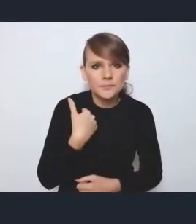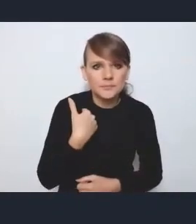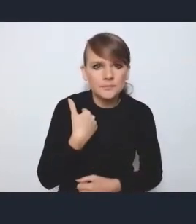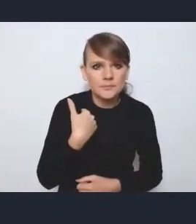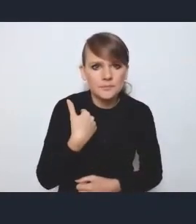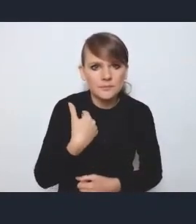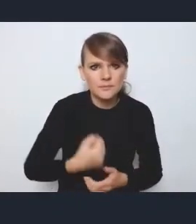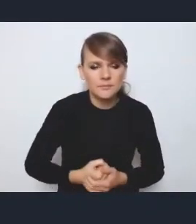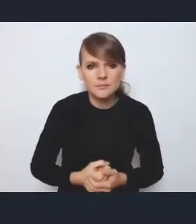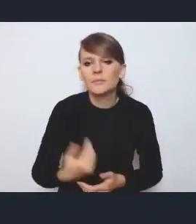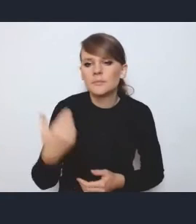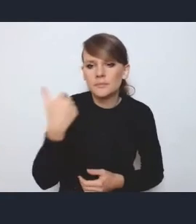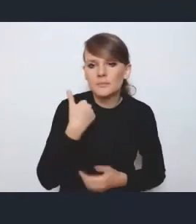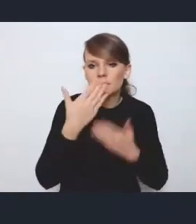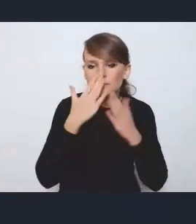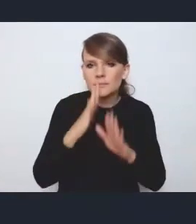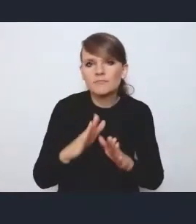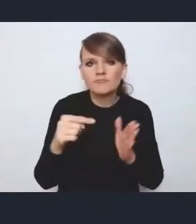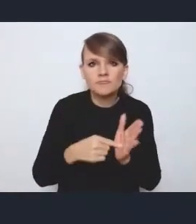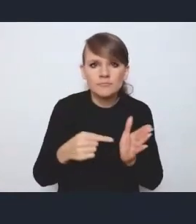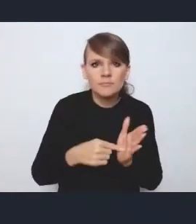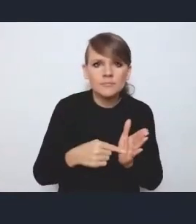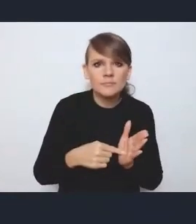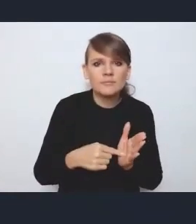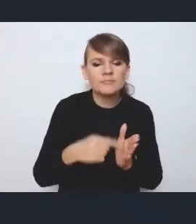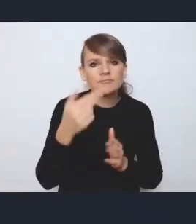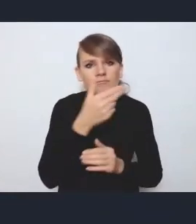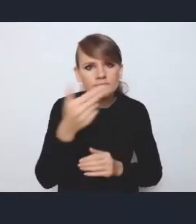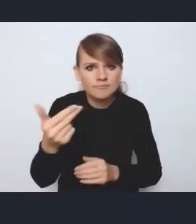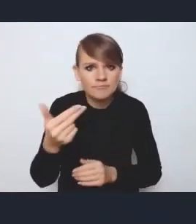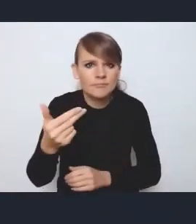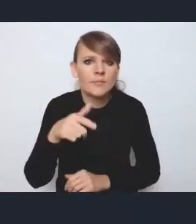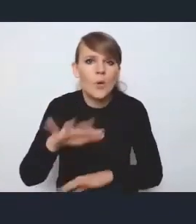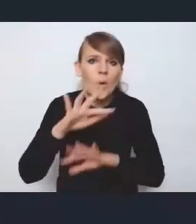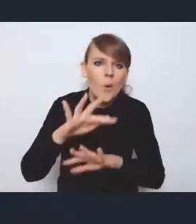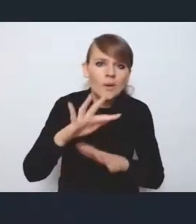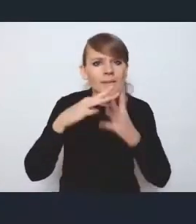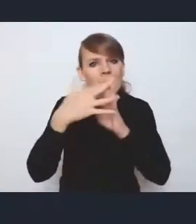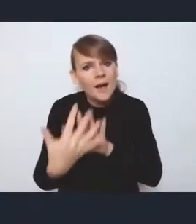że są to zagadnienia, czy dotyczące rewitalizacji, ochrony zabytków, dóbr kultury.